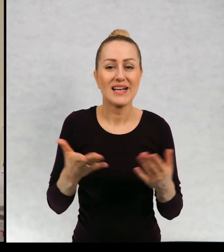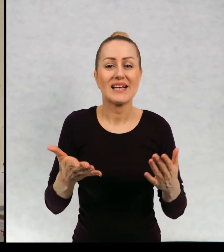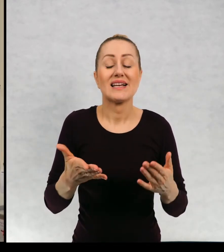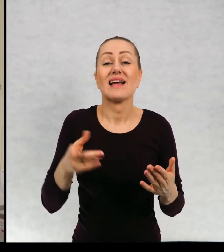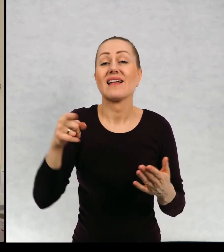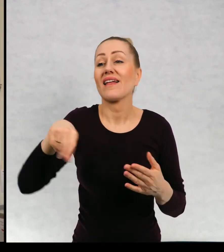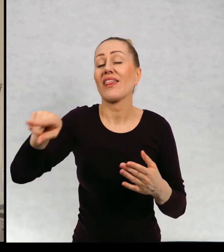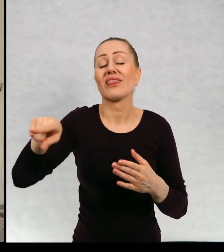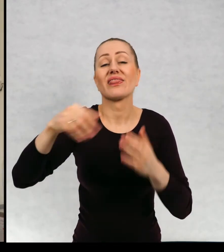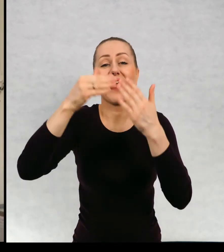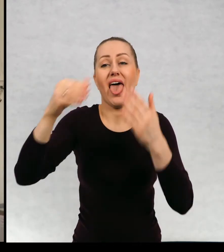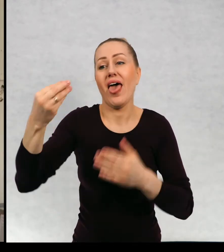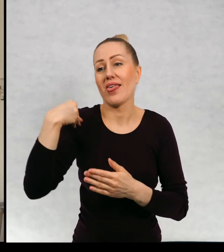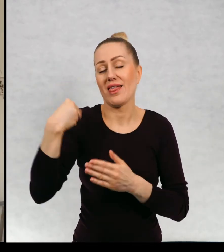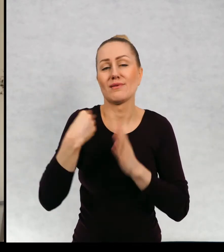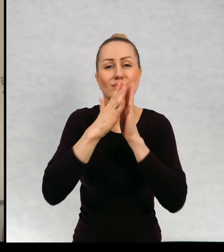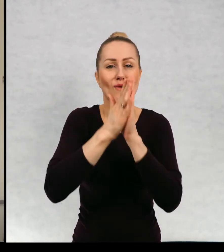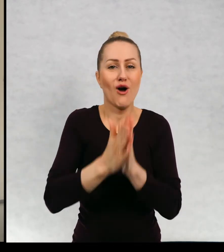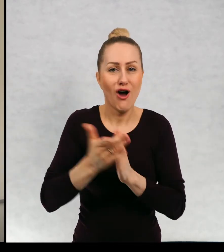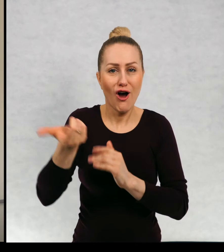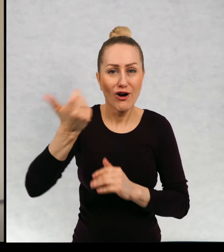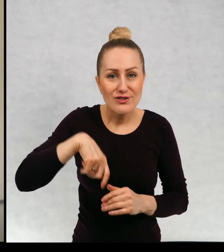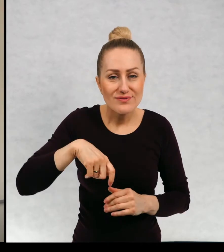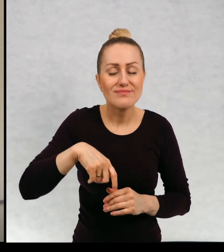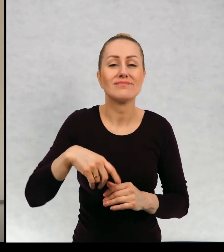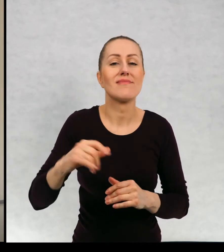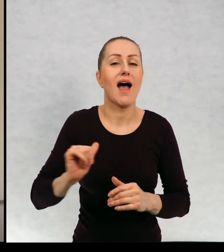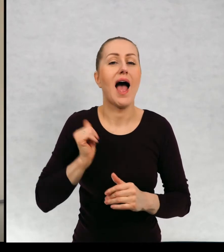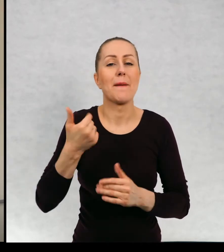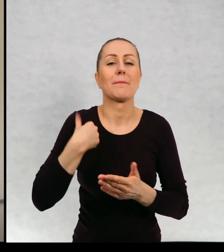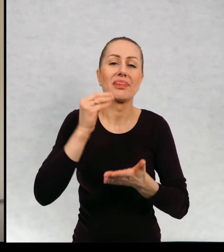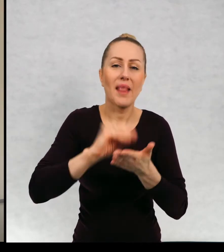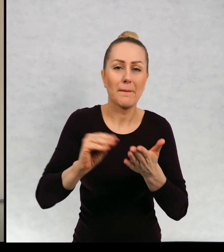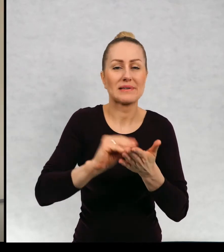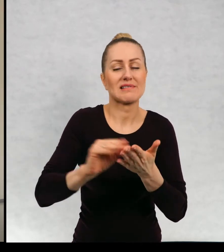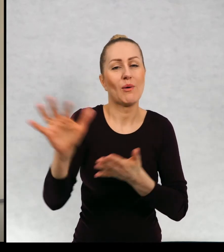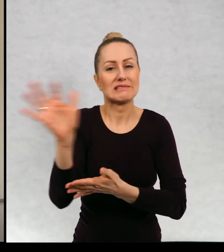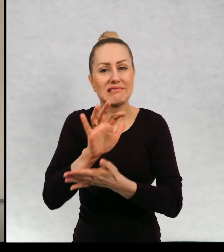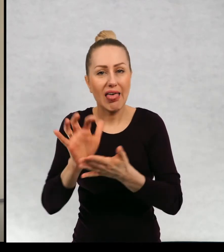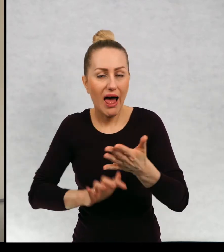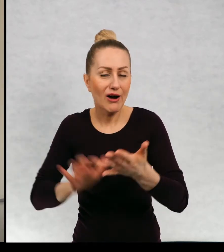i ten teatr zwrócił się do mnie o napisanie właśnie scenariuszy